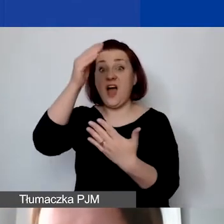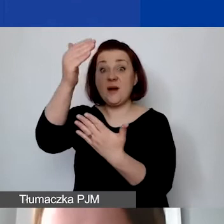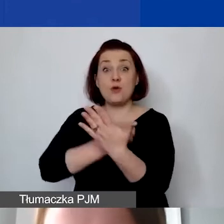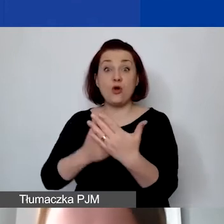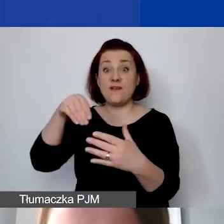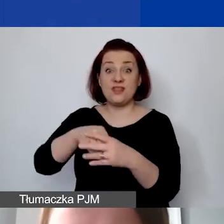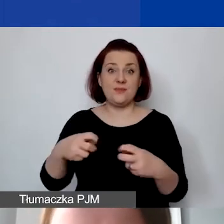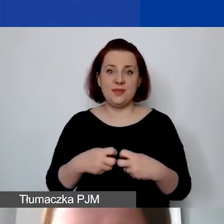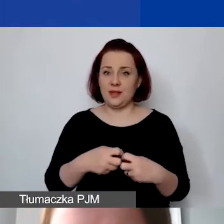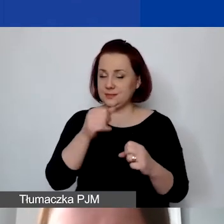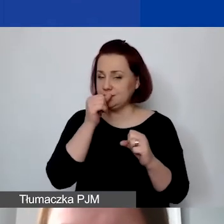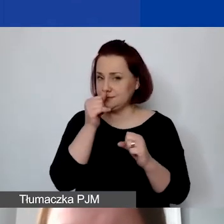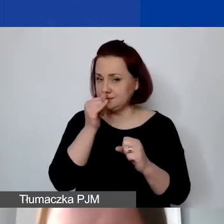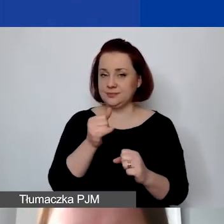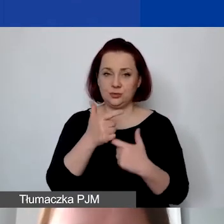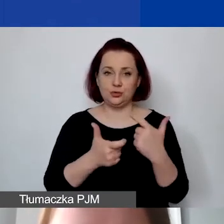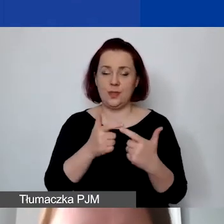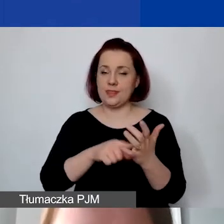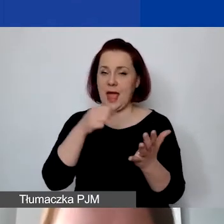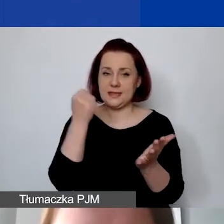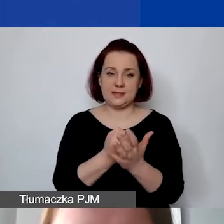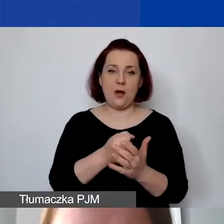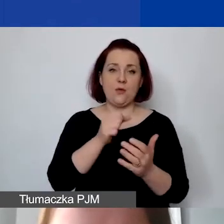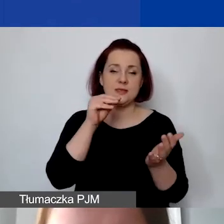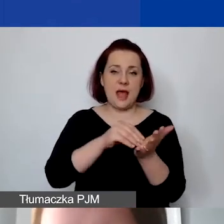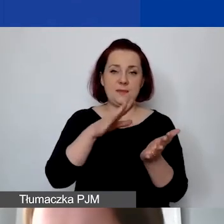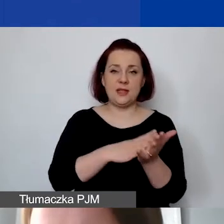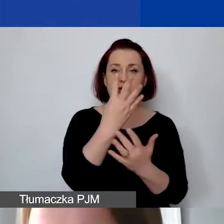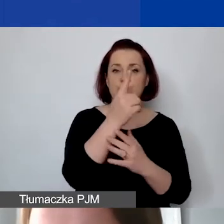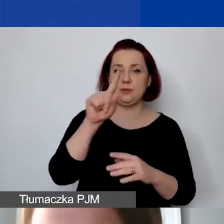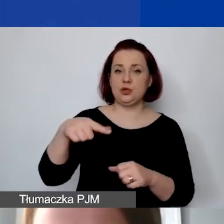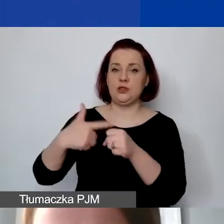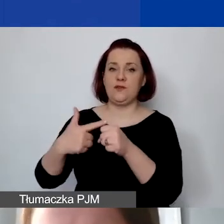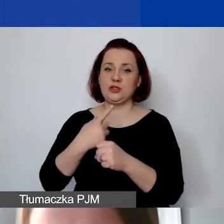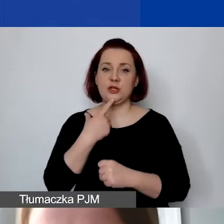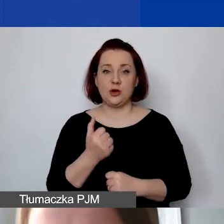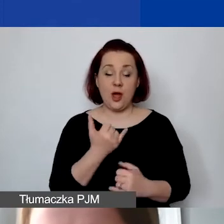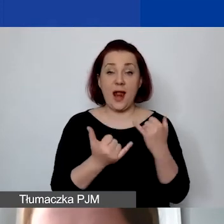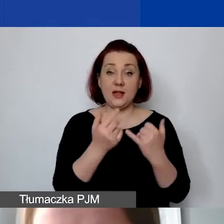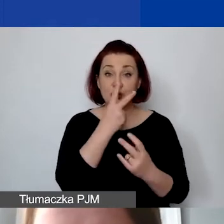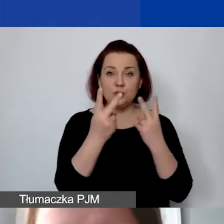W generatorze to zaszyty na stałe kurs 4,20 zł. Ale jeśliby państwo poszukiwali tego miejsca w tej tabeli,